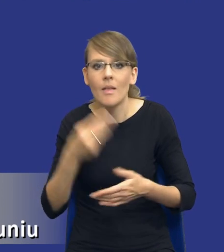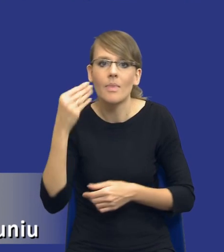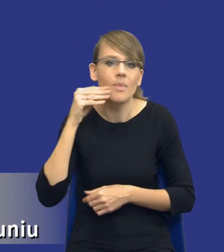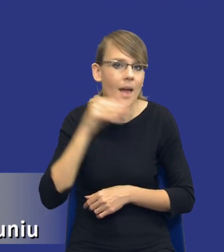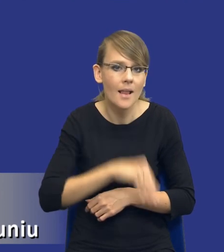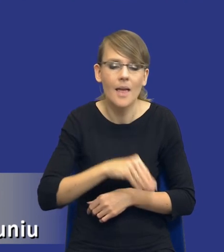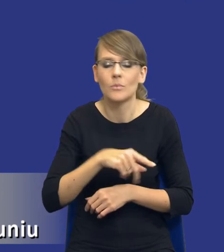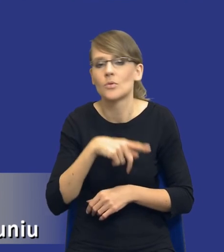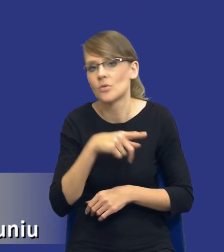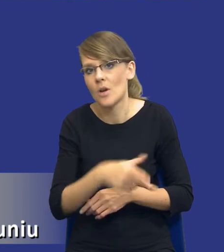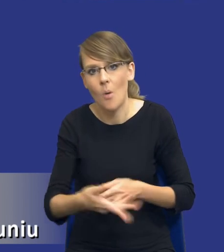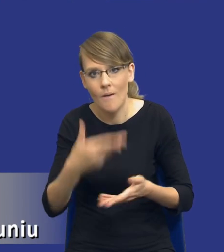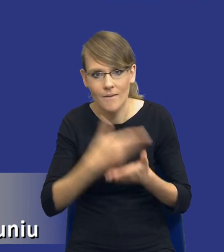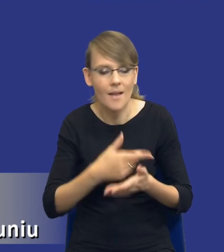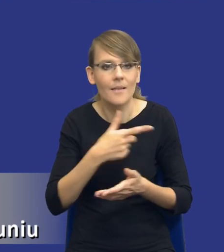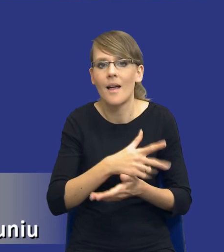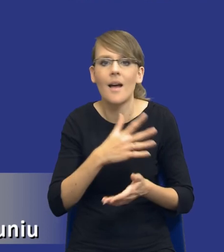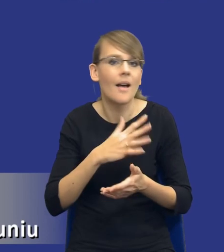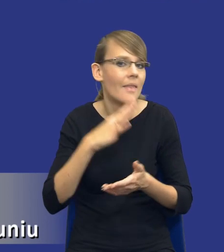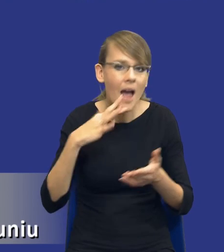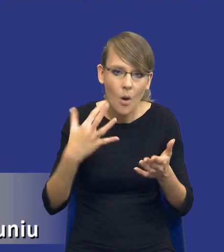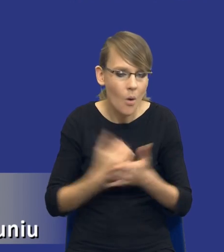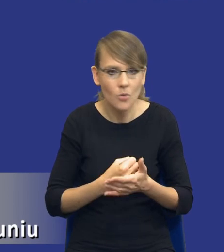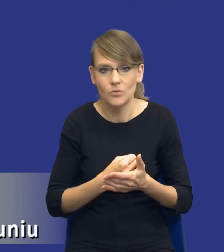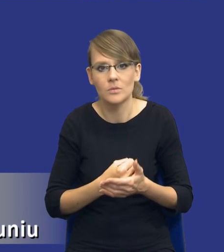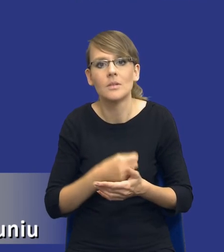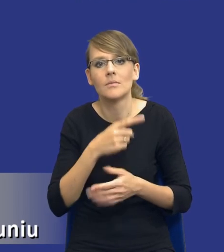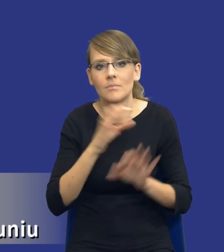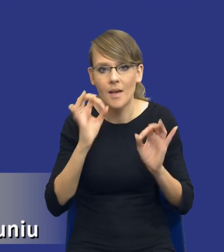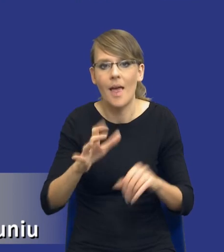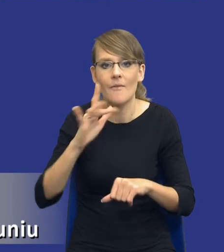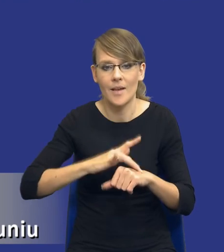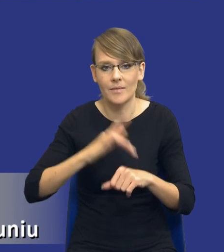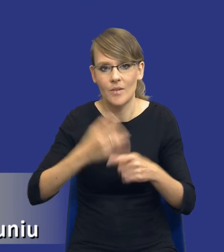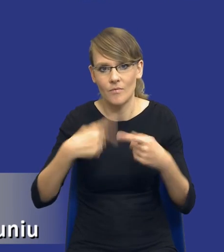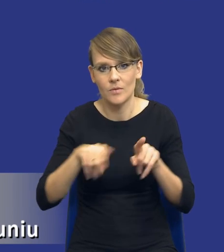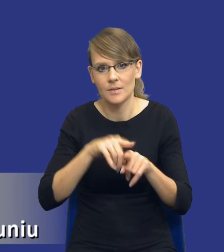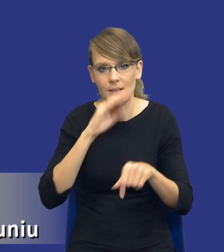najkorzystniejszą ofertę i on rzeczywiście w sposób efektywny zrealizował to zamówienie.